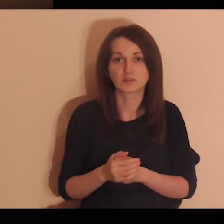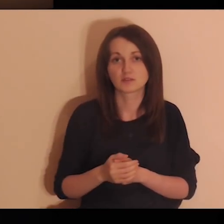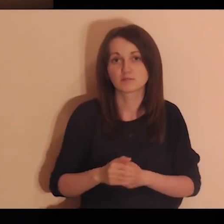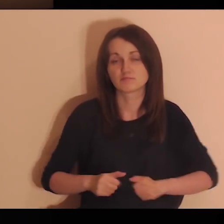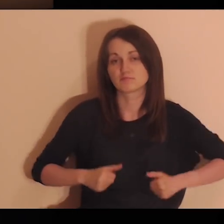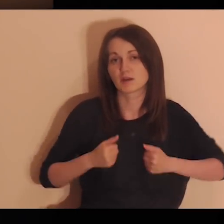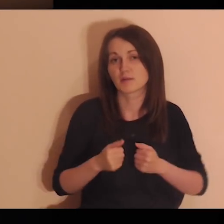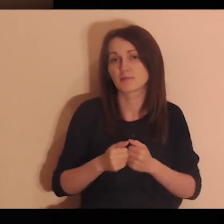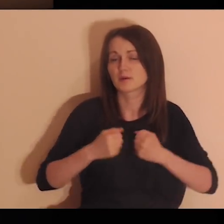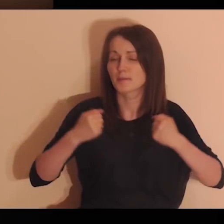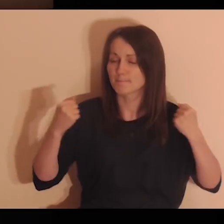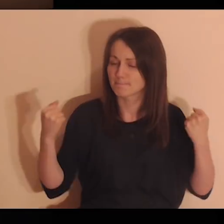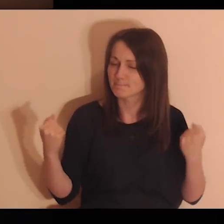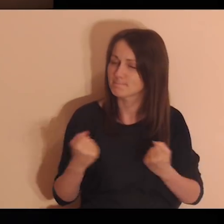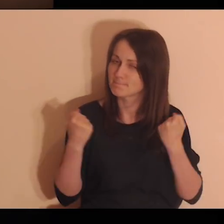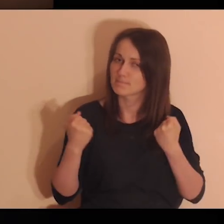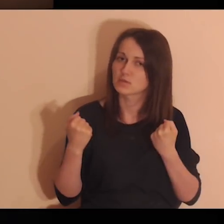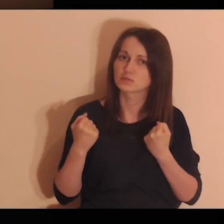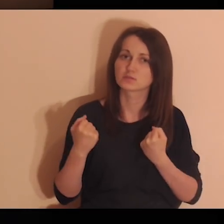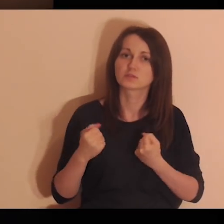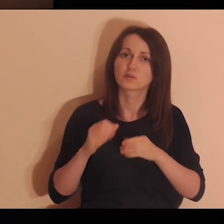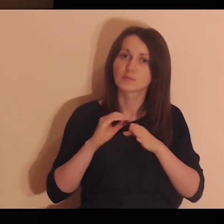Niech Twój Duch dziś nas mocno poprowadzi.